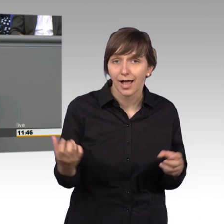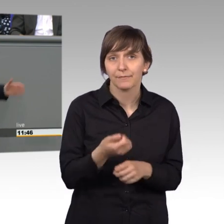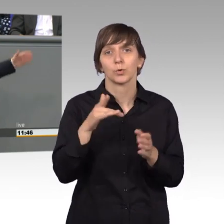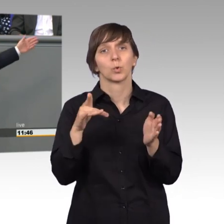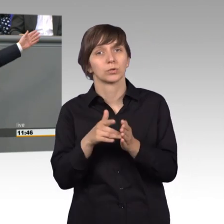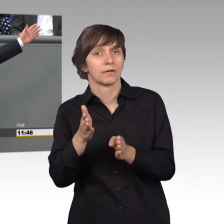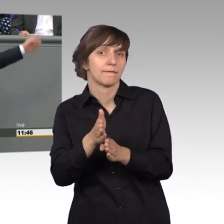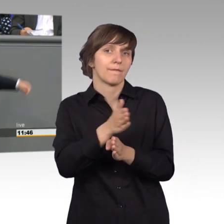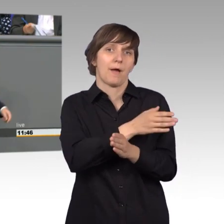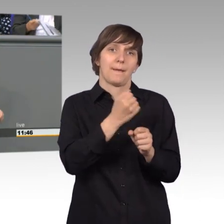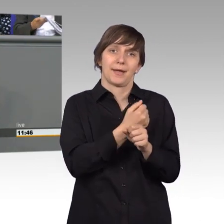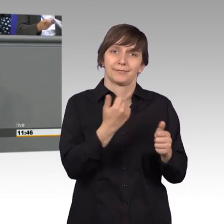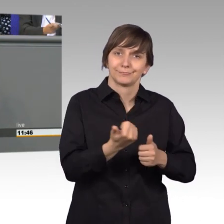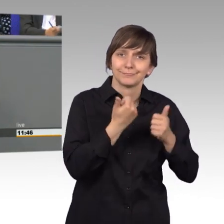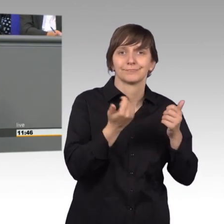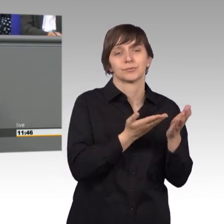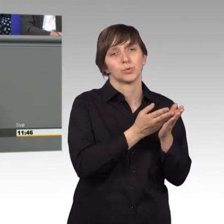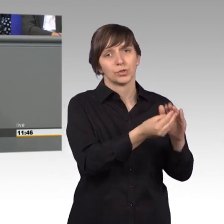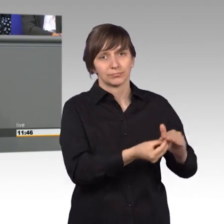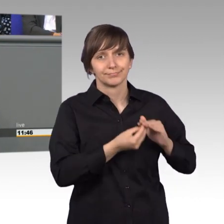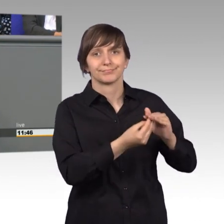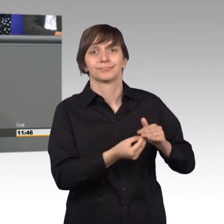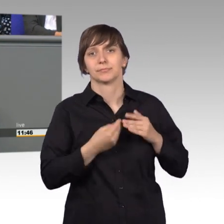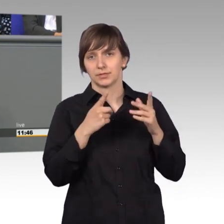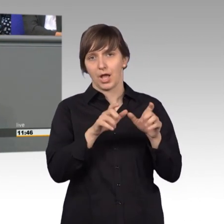Unterstützung durch den Ausschussdienst. Auch dafür,